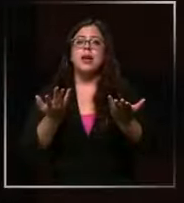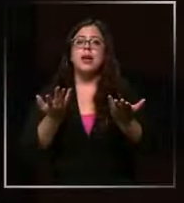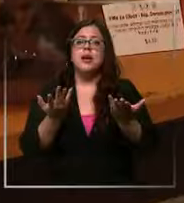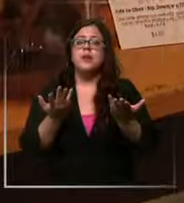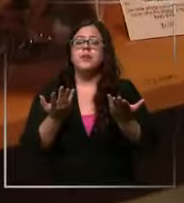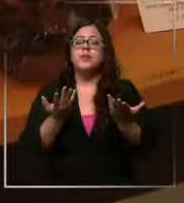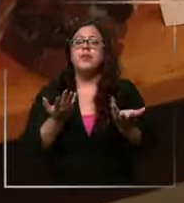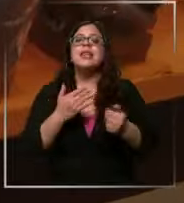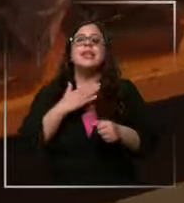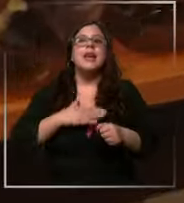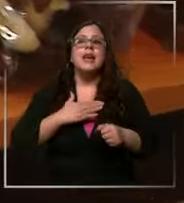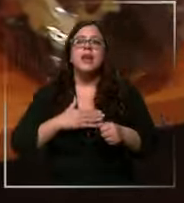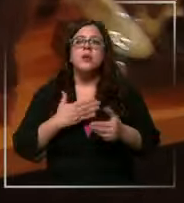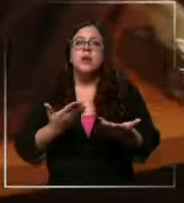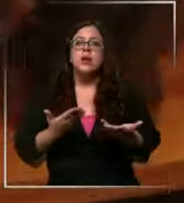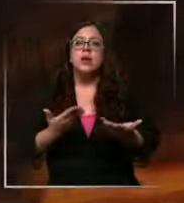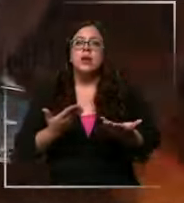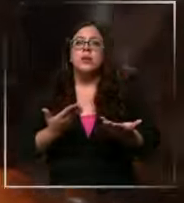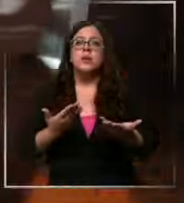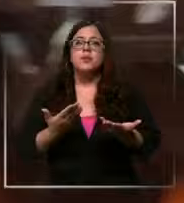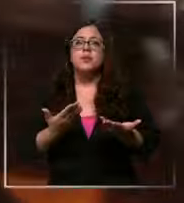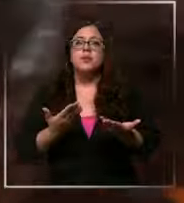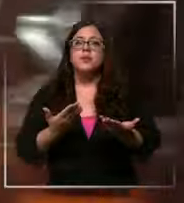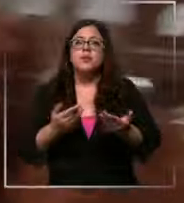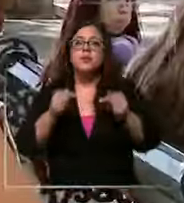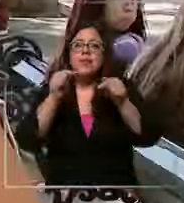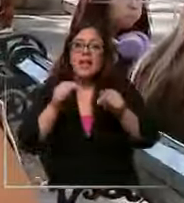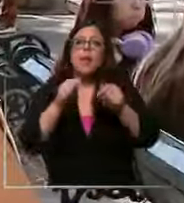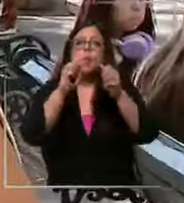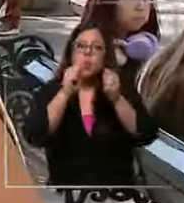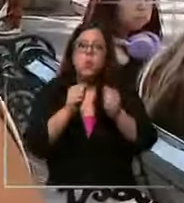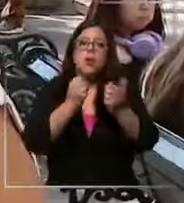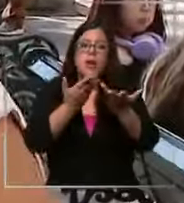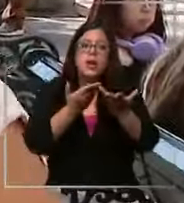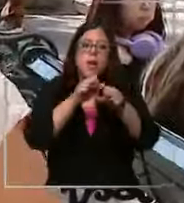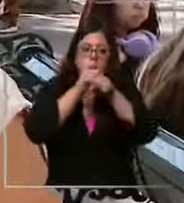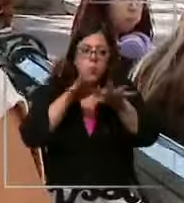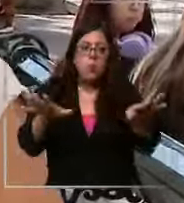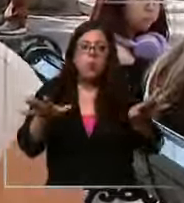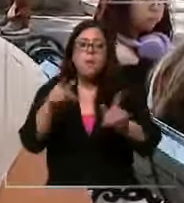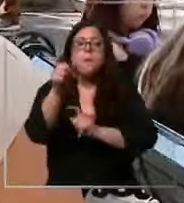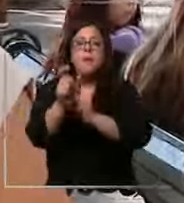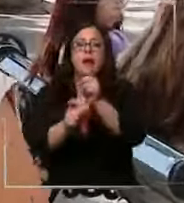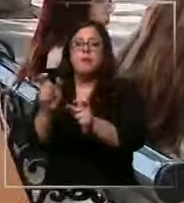que queremos es que Damián mercier esté en todos los hogares como antojo Sí sí igual lo compraría